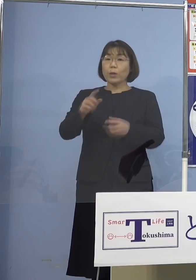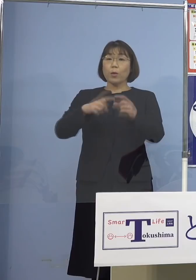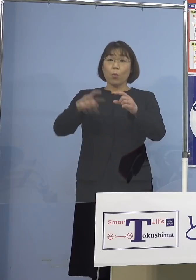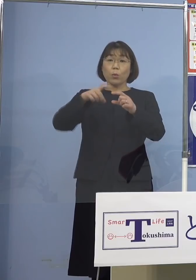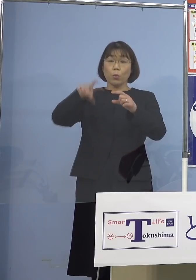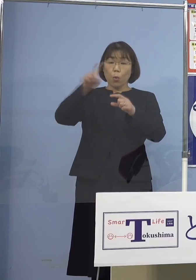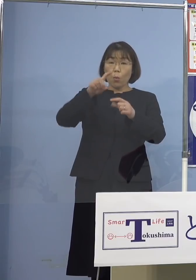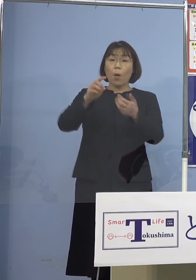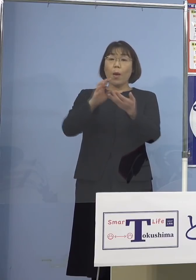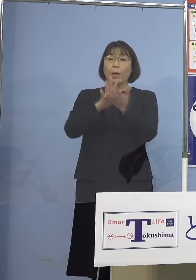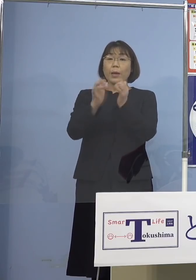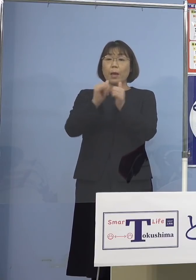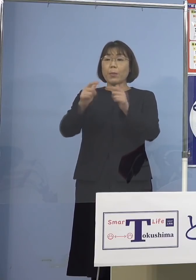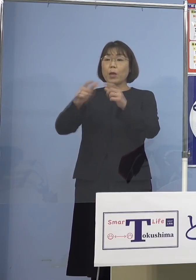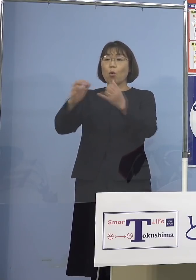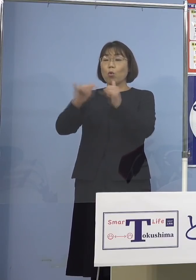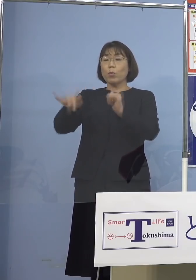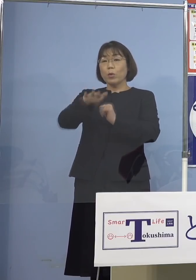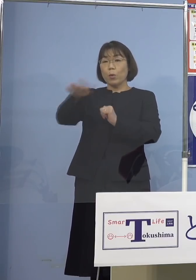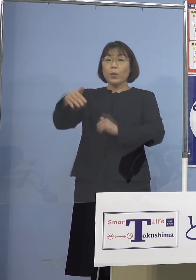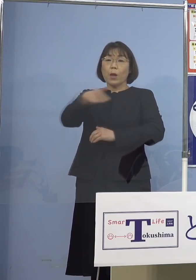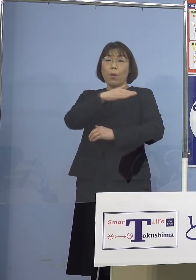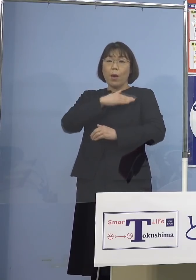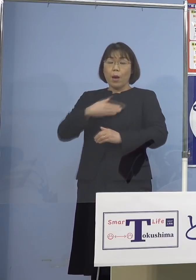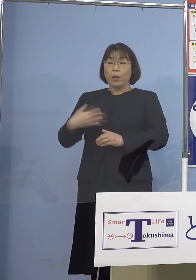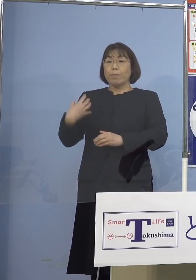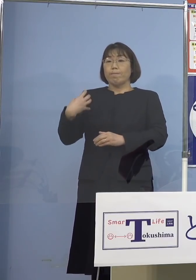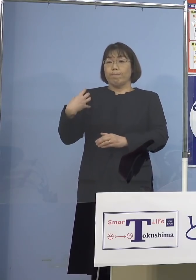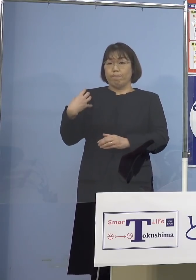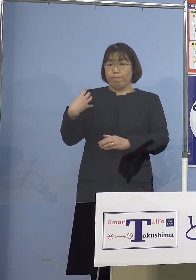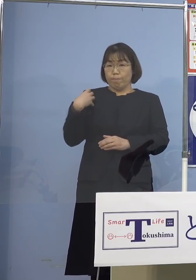県民、国民の皆さん方に 我々もその責務を負っているんですが